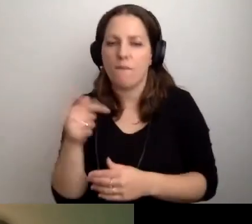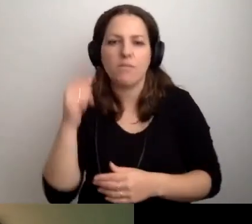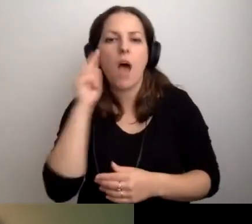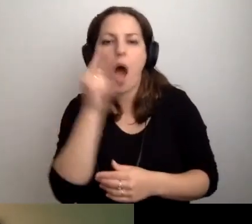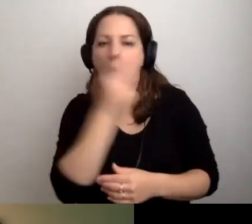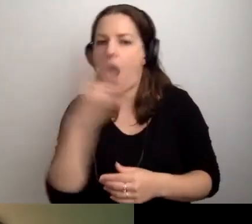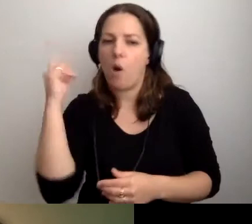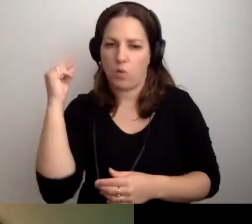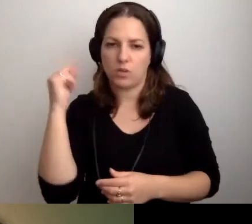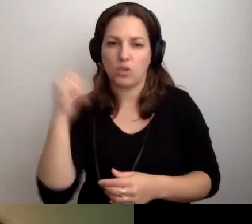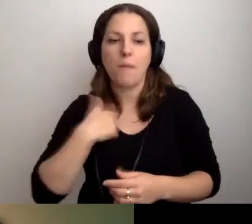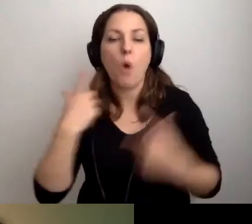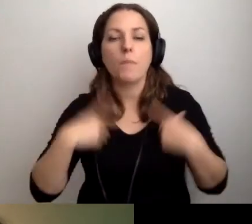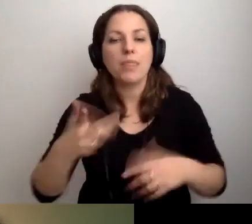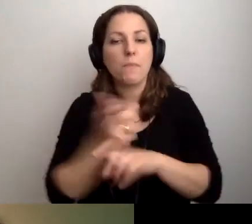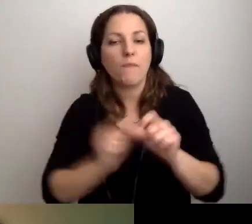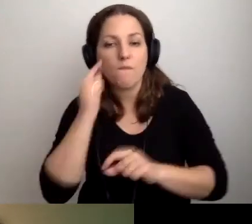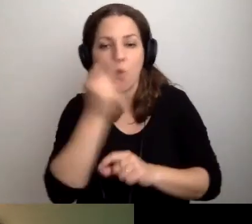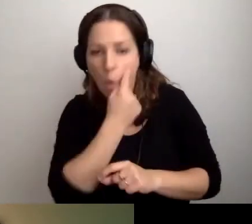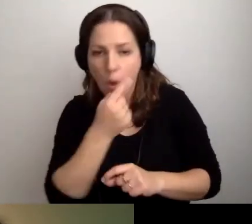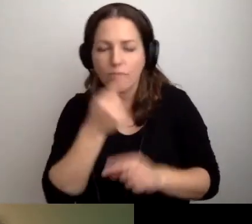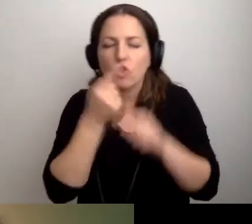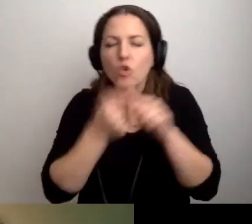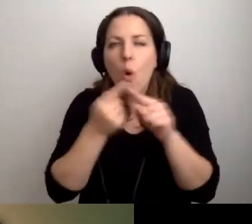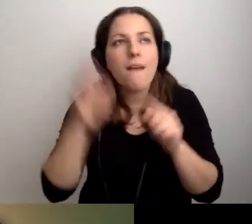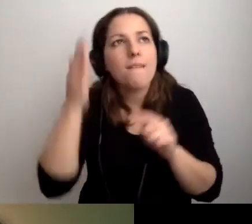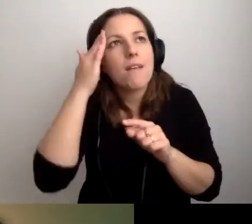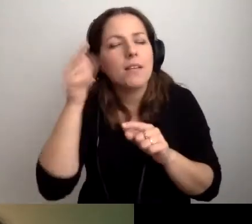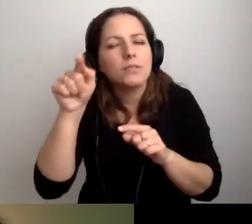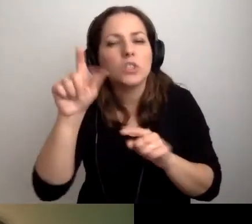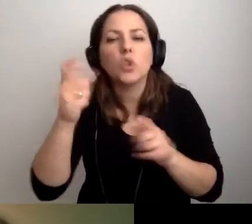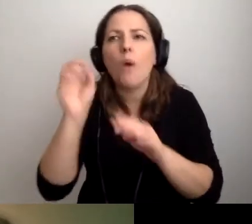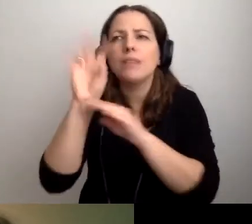Żeby osoby z niepełnosprawnością wzroku wiedziały, co pojawia się na slajdach.